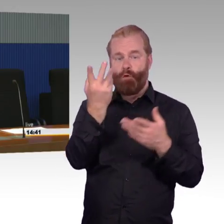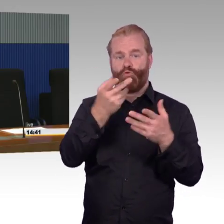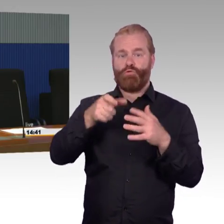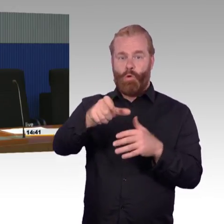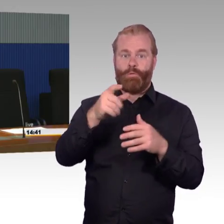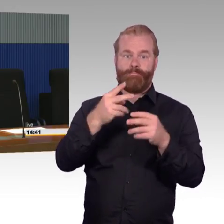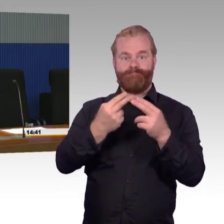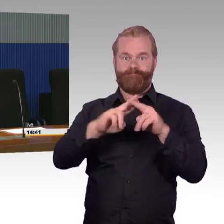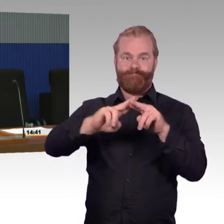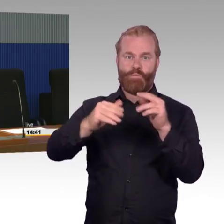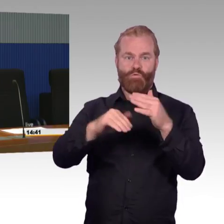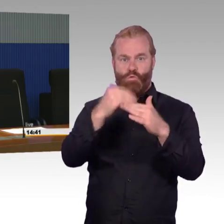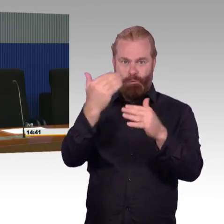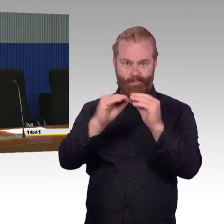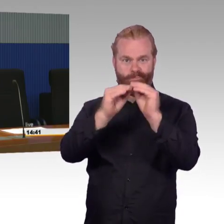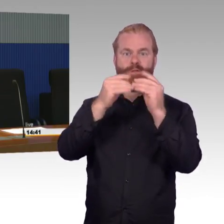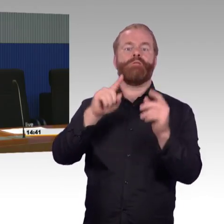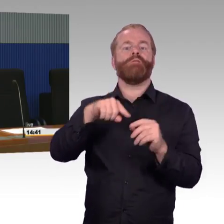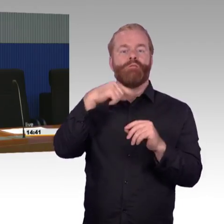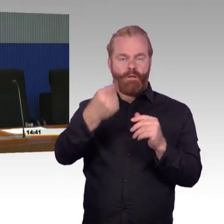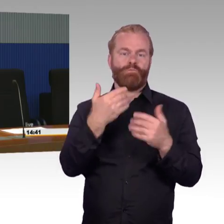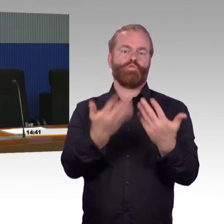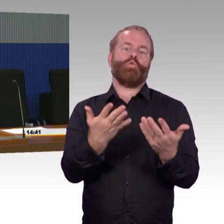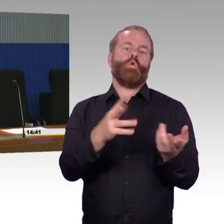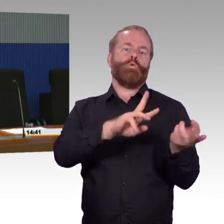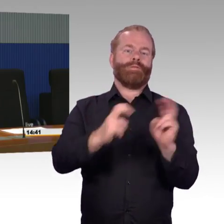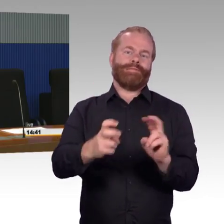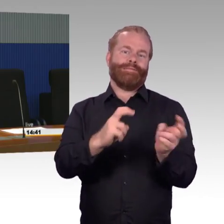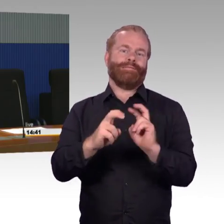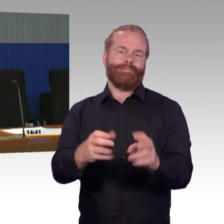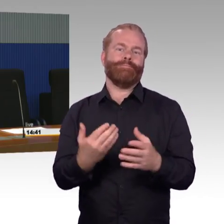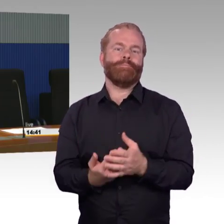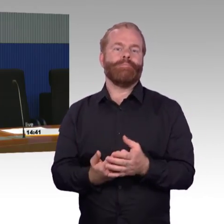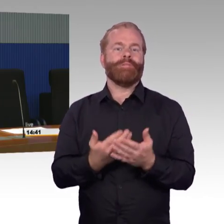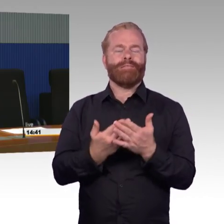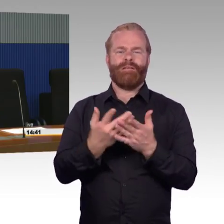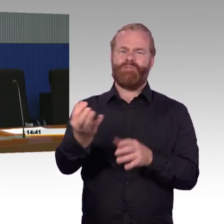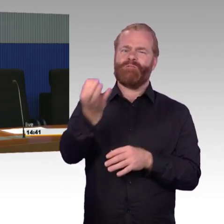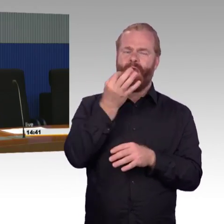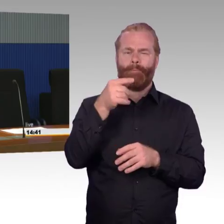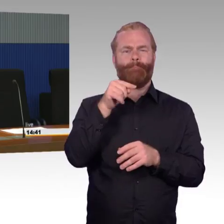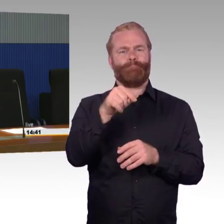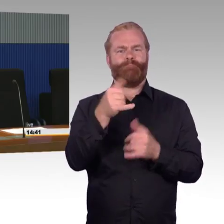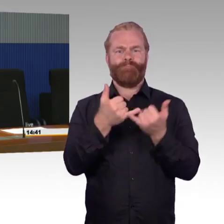Ja, es gibt den Zusammenhang zwischen den 100 Bahnsteigen, die wir jedes Jahr machen, die machen wir eben genauso, dass sie dem Bahnsteigstreckenkonzept entsprechen,